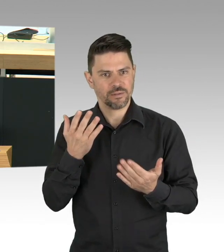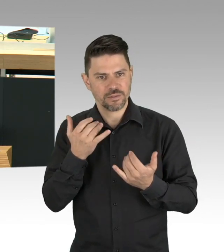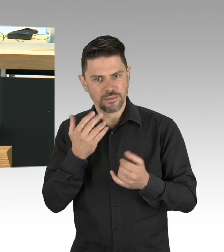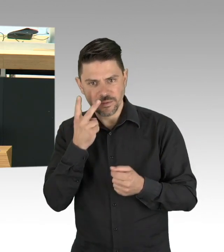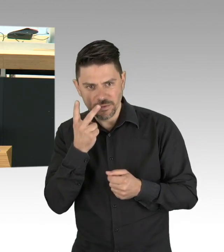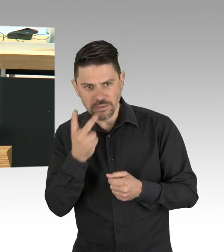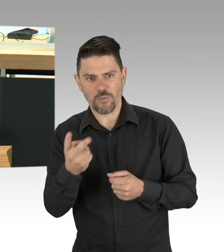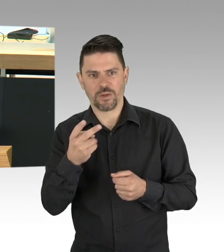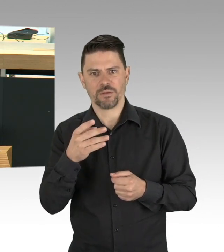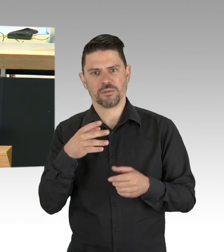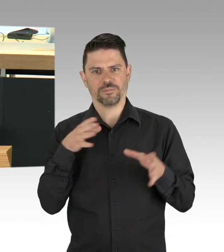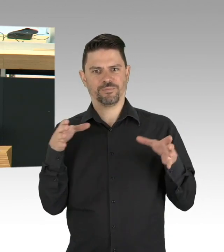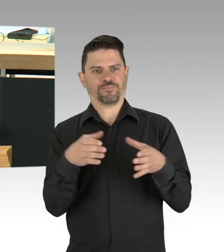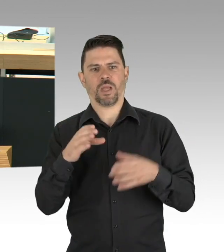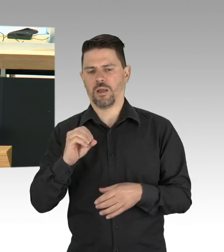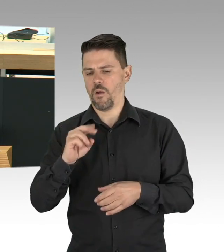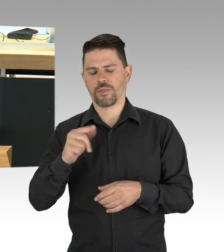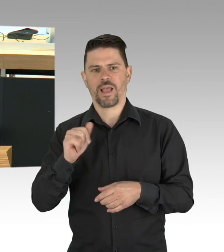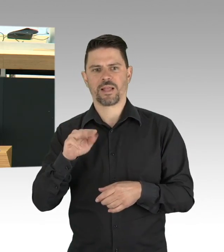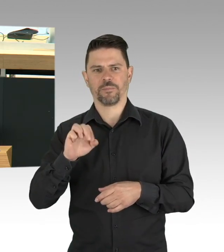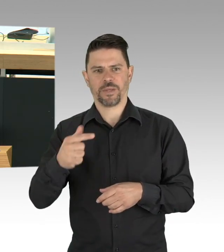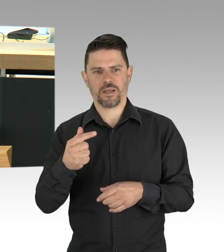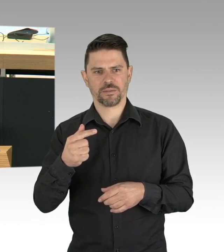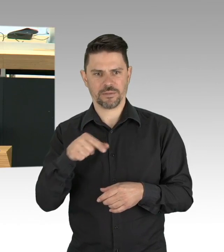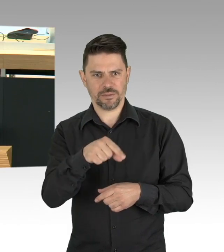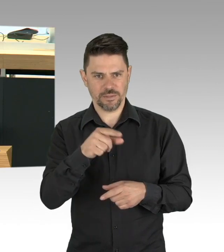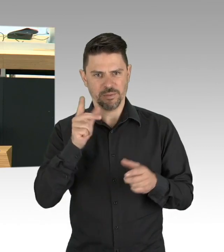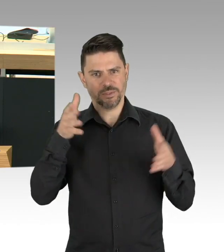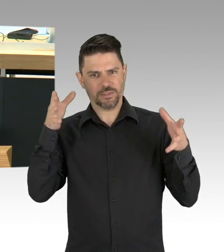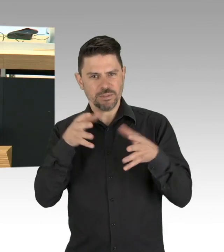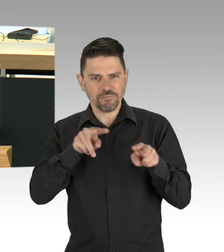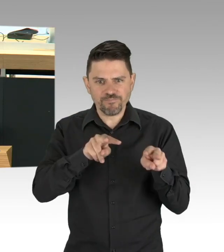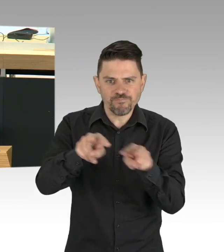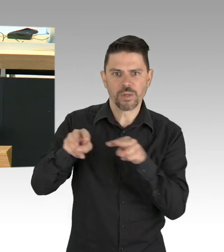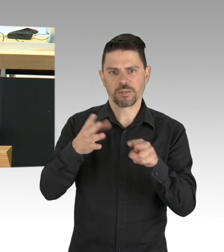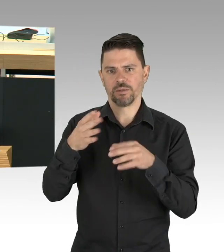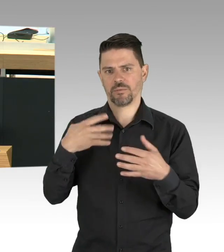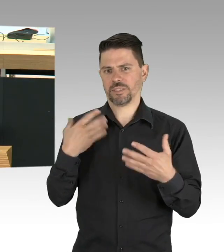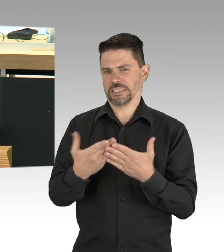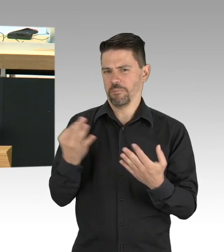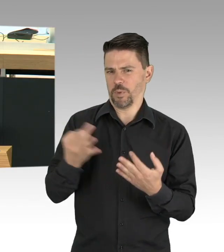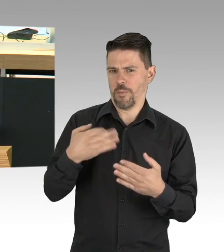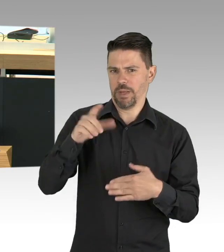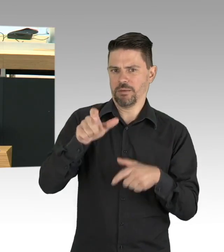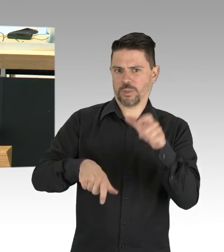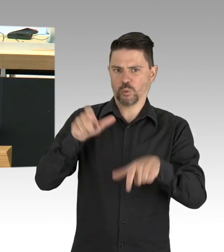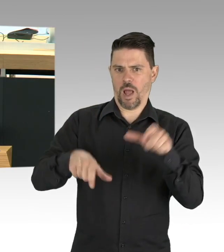dafür brauchen wir Personal und Ressourcen, über die wir hier reden und entscheiden werden müssen. Dazu kommt eine ausgefeiltere Teststatuten,